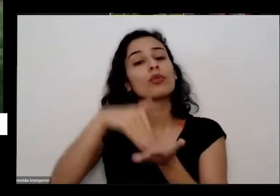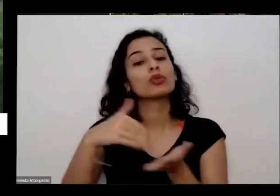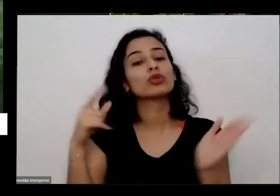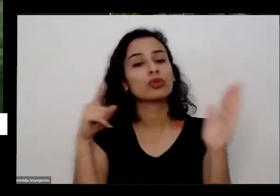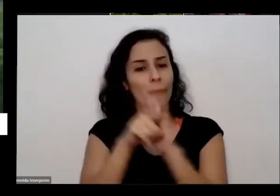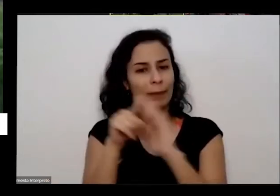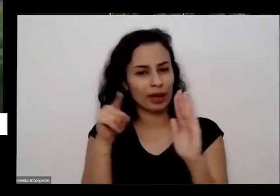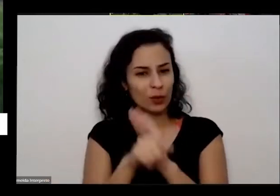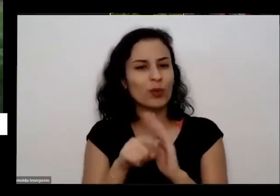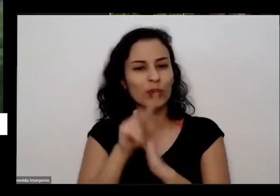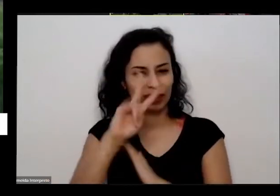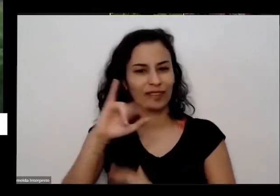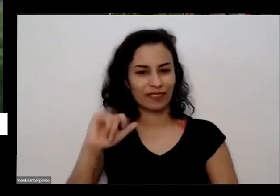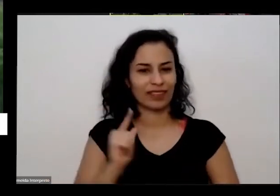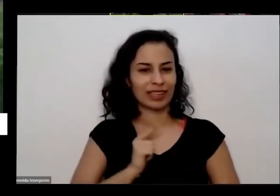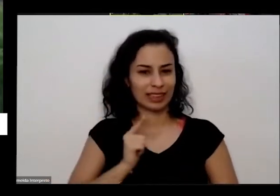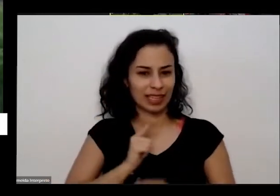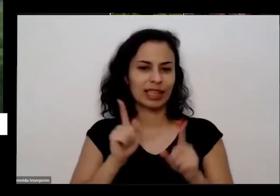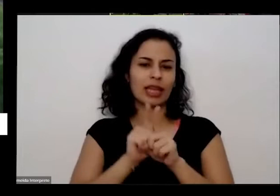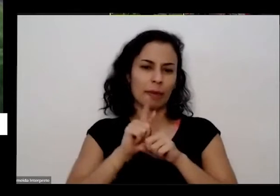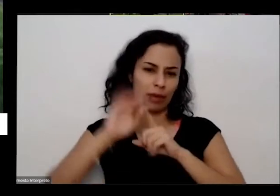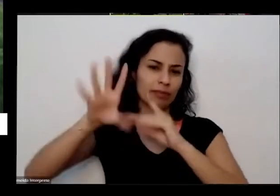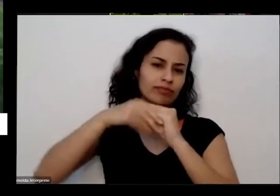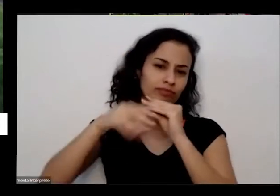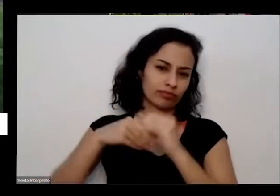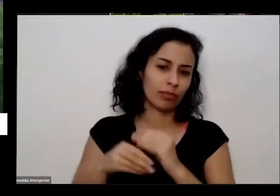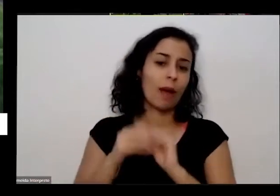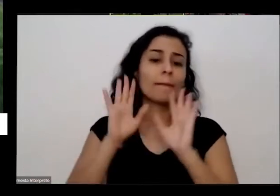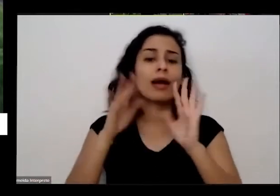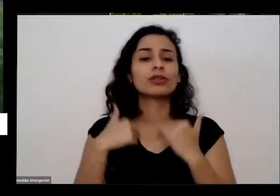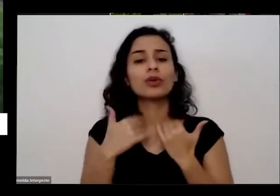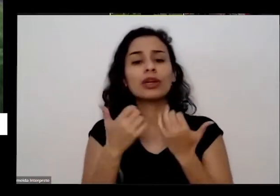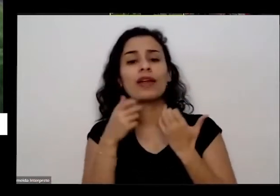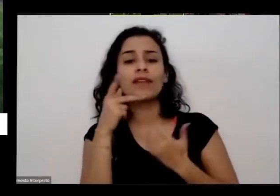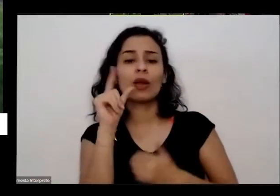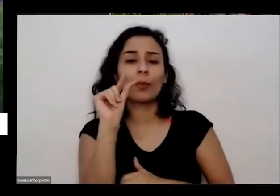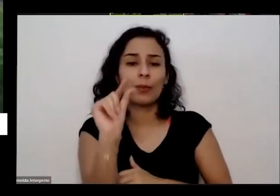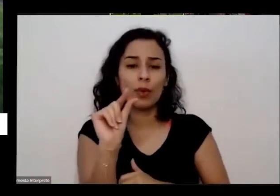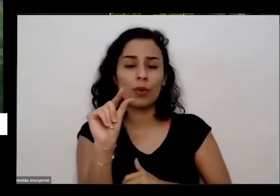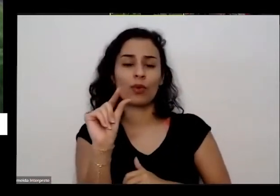práticas também e contribuições também mas eu queria falar um pouco de uma forma mais geral